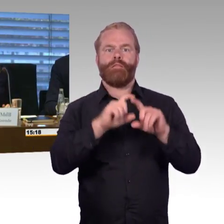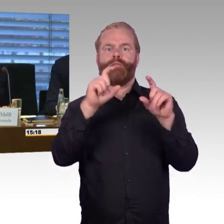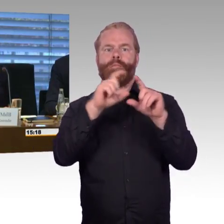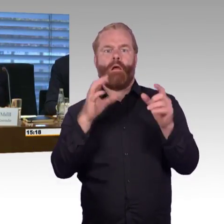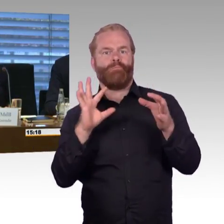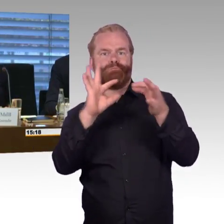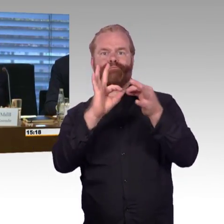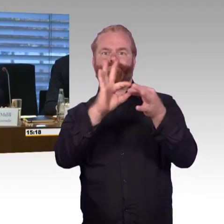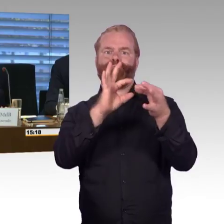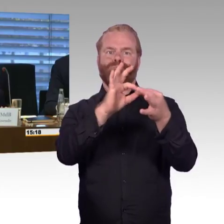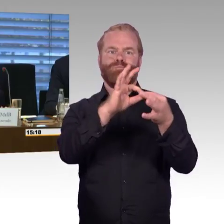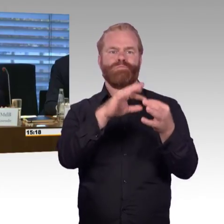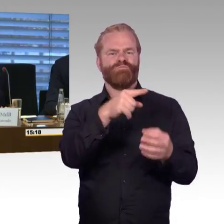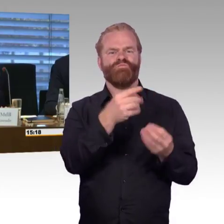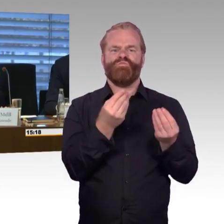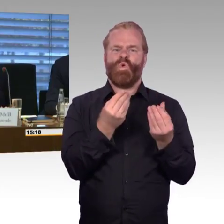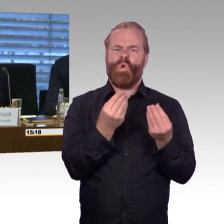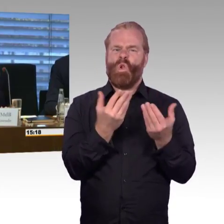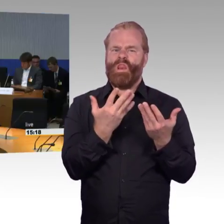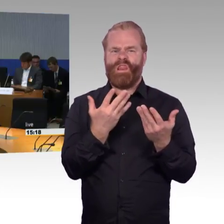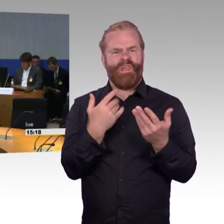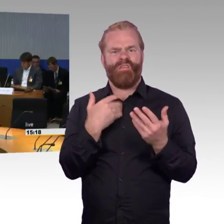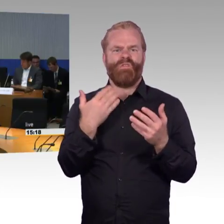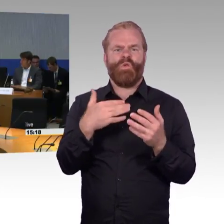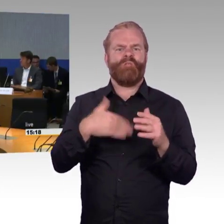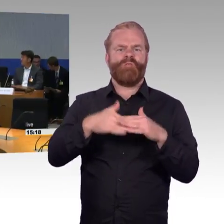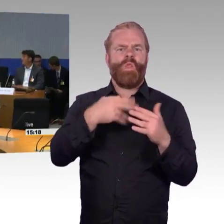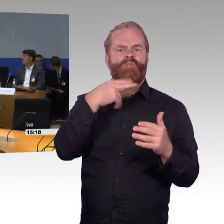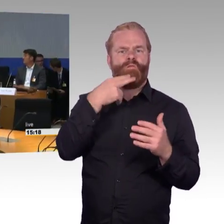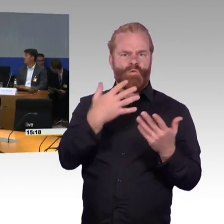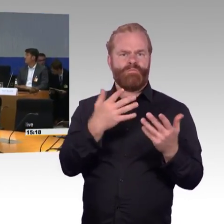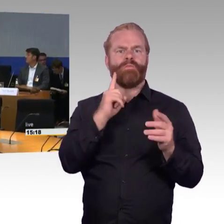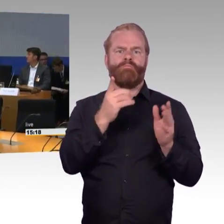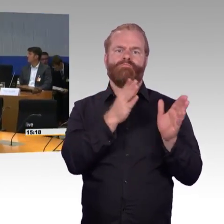(Rednerwechsel) Ja, Sie fragten zur Anzahl der Rollstuhlplätze, im ICE haben wir 4,